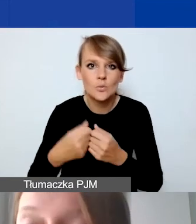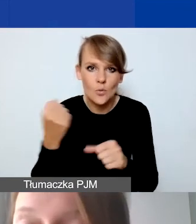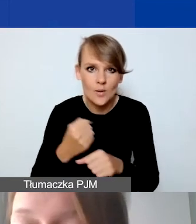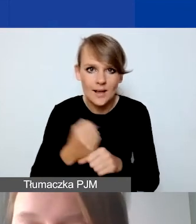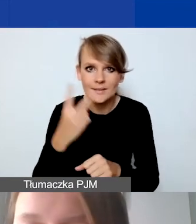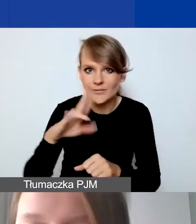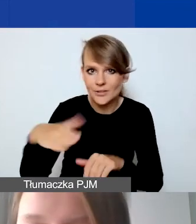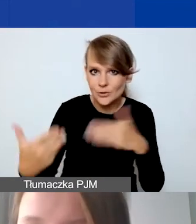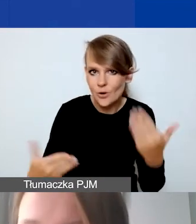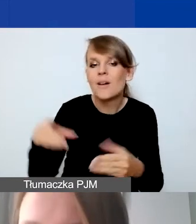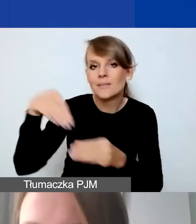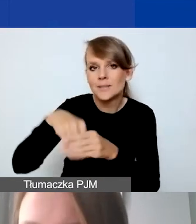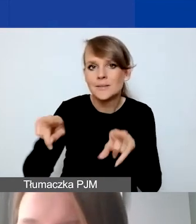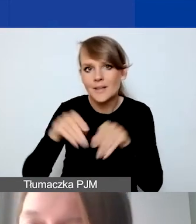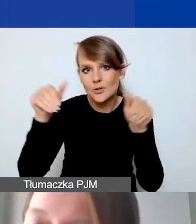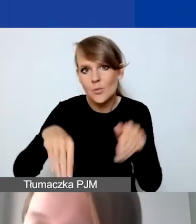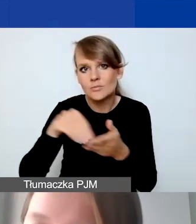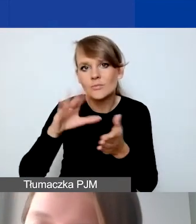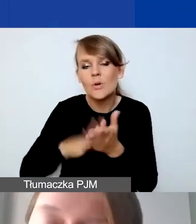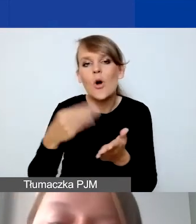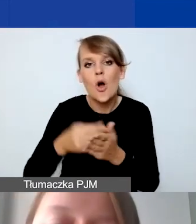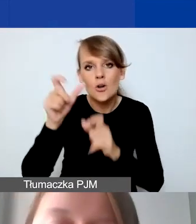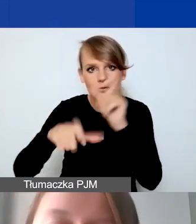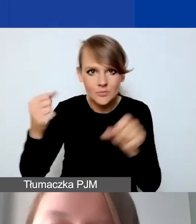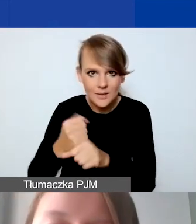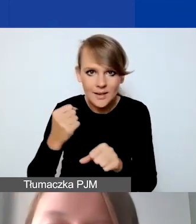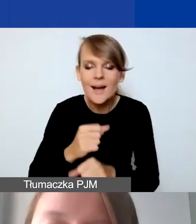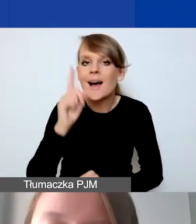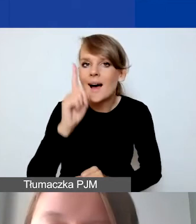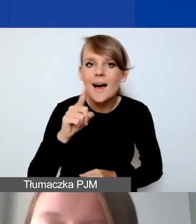Tutaj też określamy koszty personelu. Tylko nie rozliczamy w niego kosztów pośrednich.